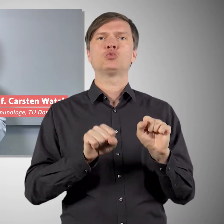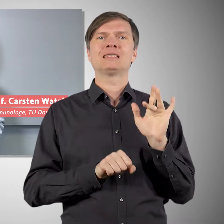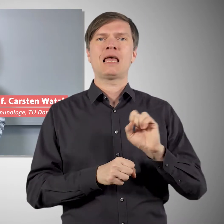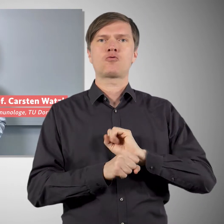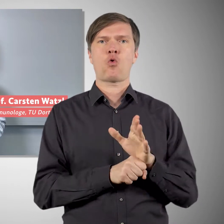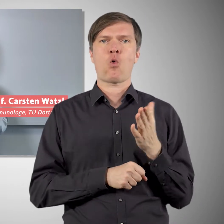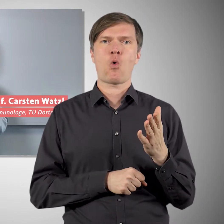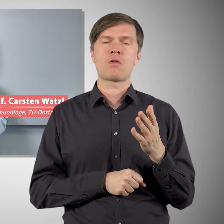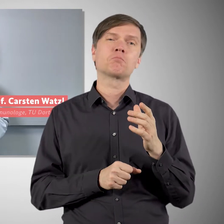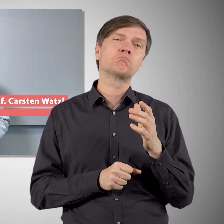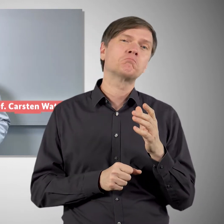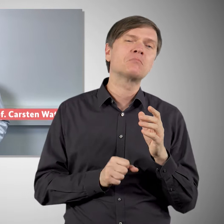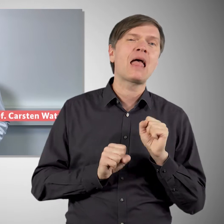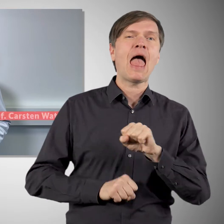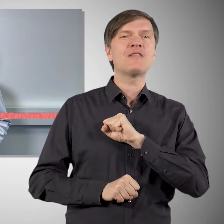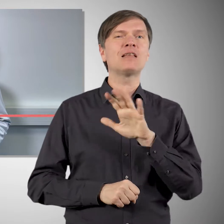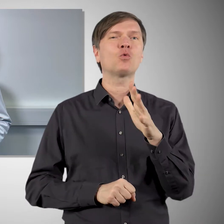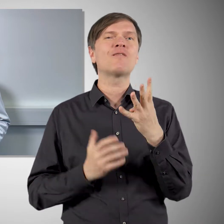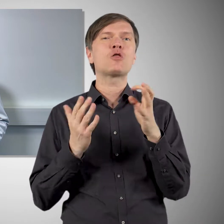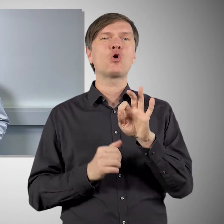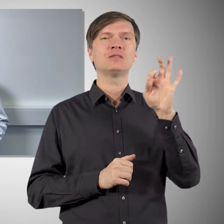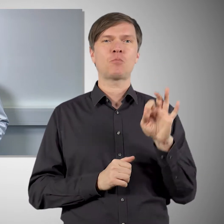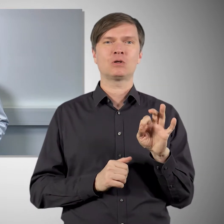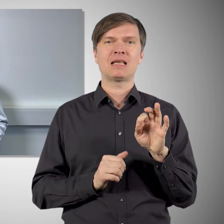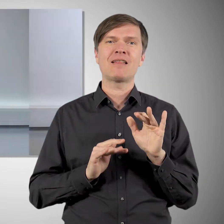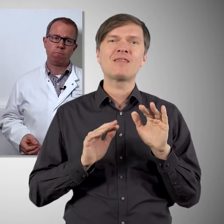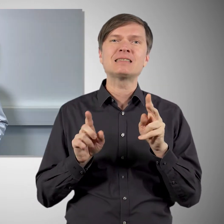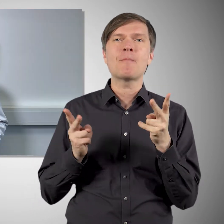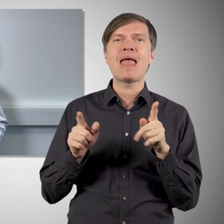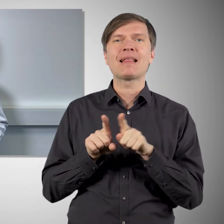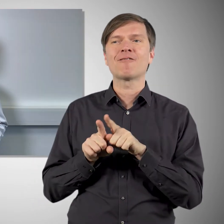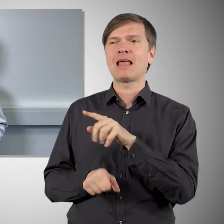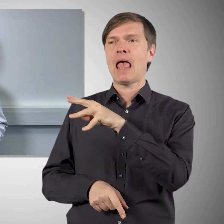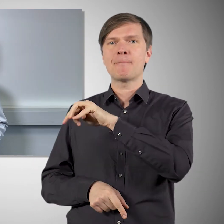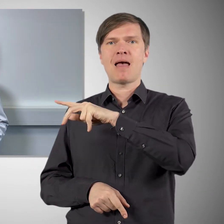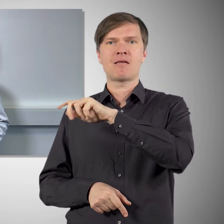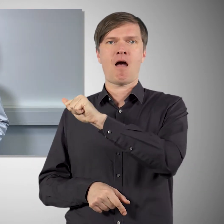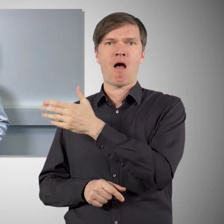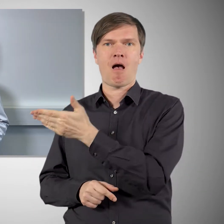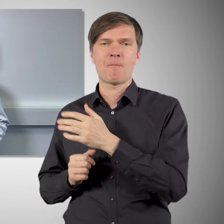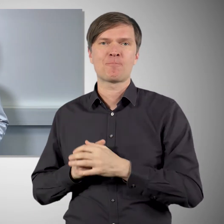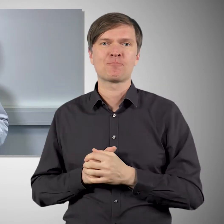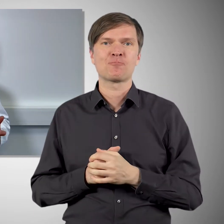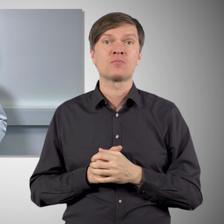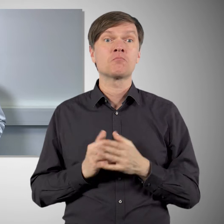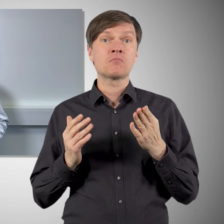ist der fast so wirksam wie die mRNA-Impfstoffe. Auch bei Novavax gibt es diese Impfreaktionen,